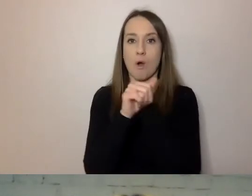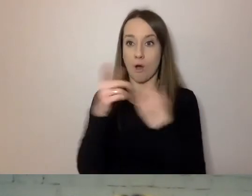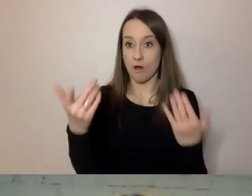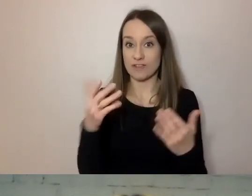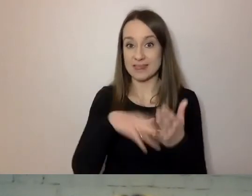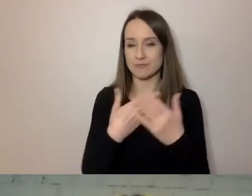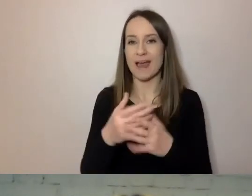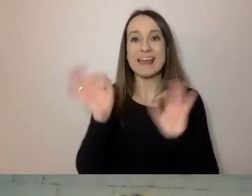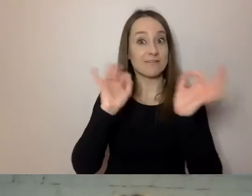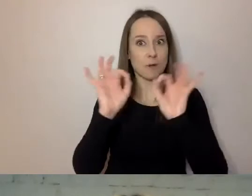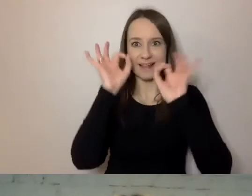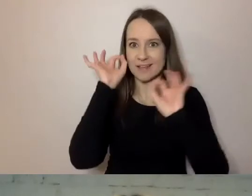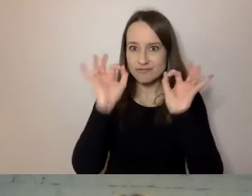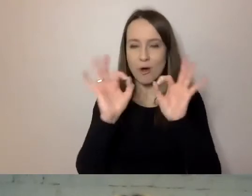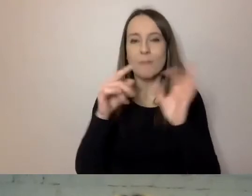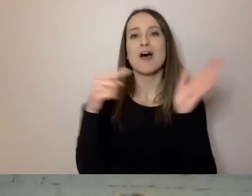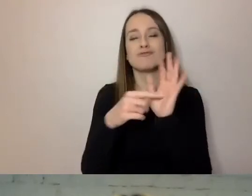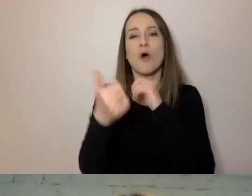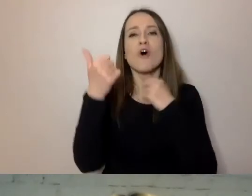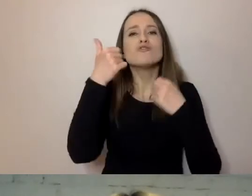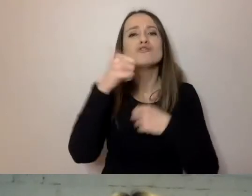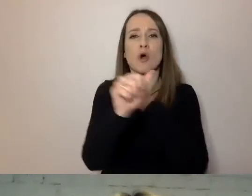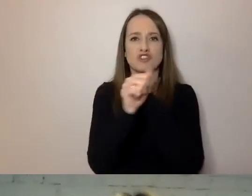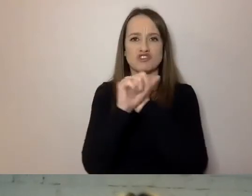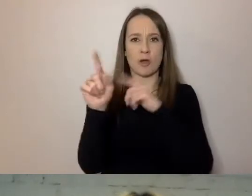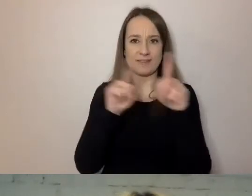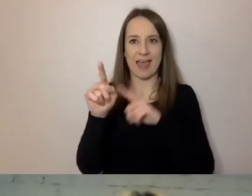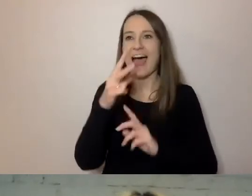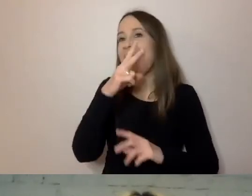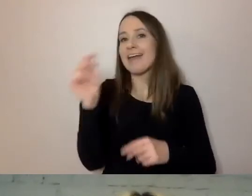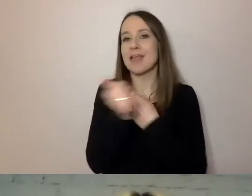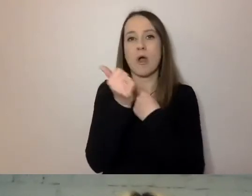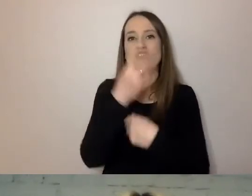A nie cztery kartki litego tekstu. Może być kłopot z jego przyswojeniem.